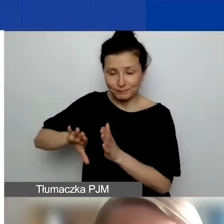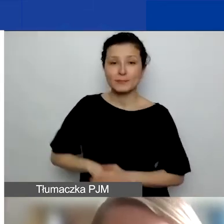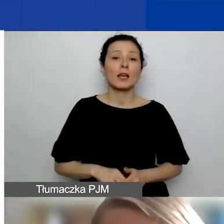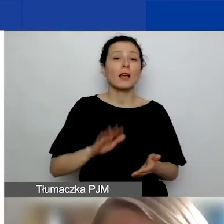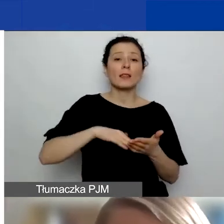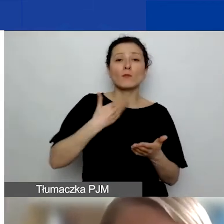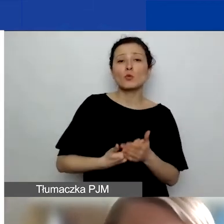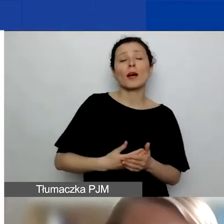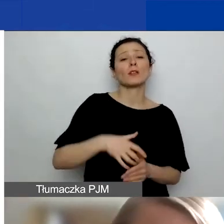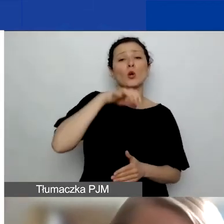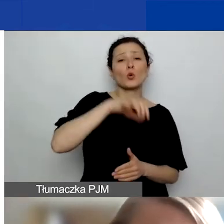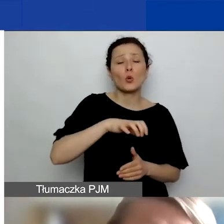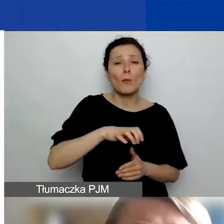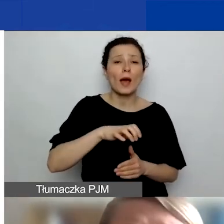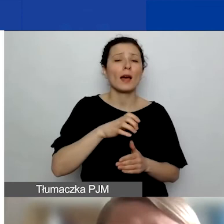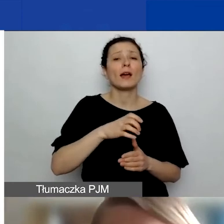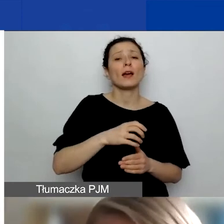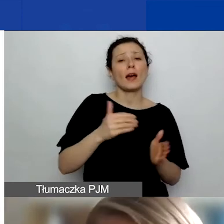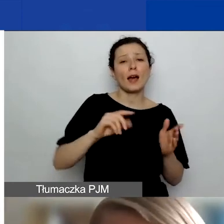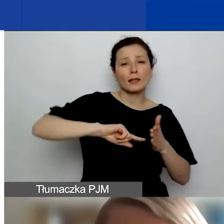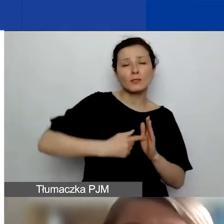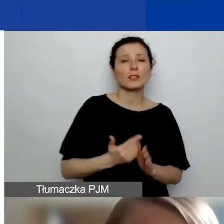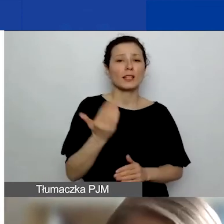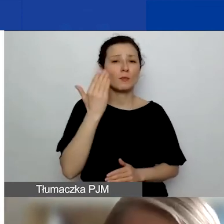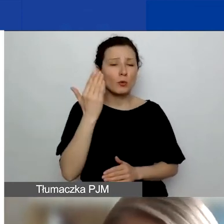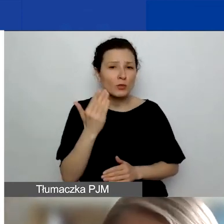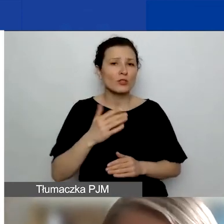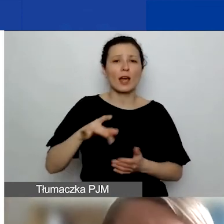jakieś instytucje, gminy, uczelnie, firmy także.